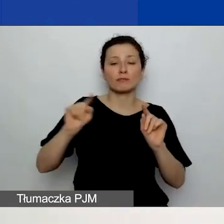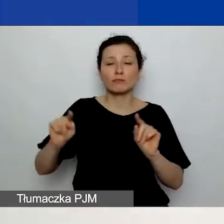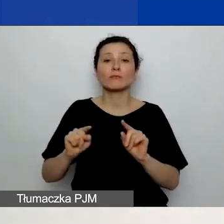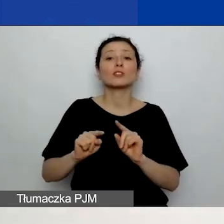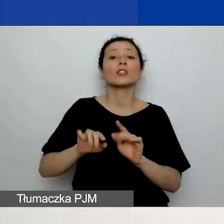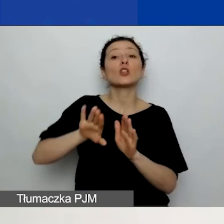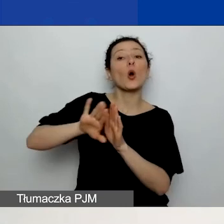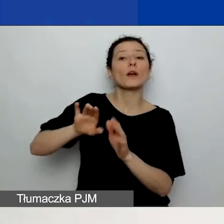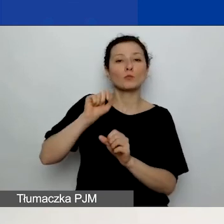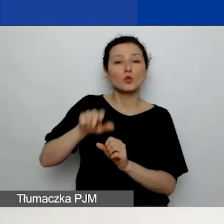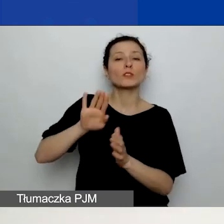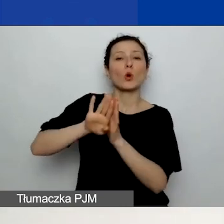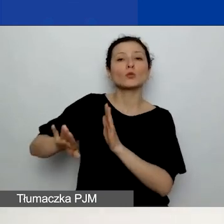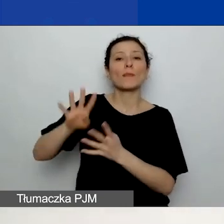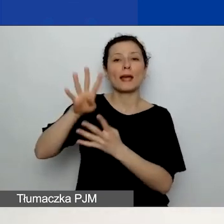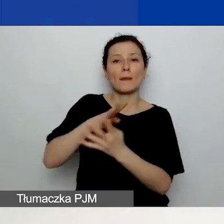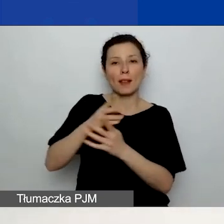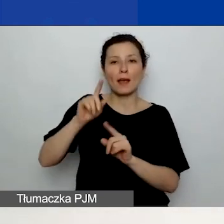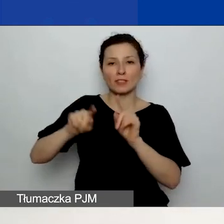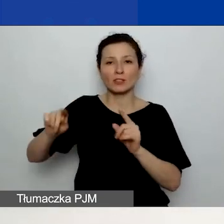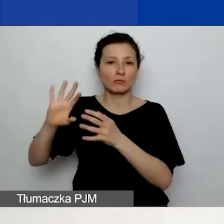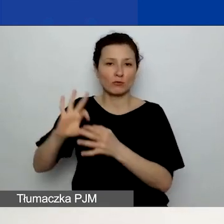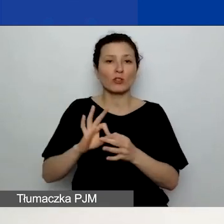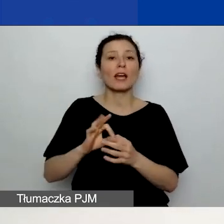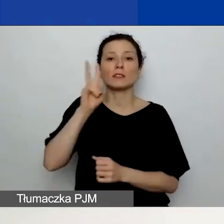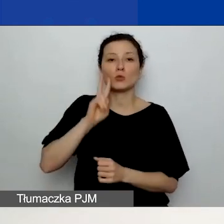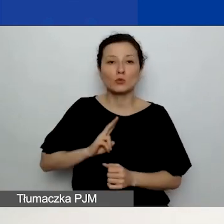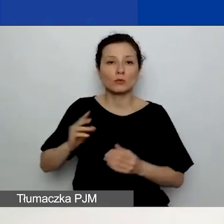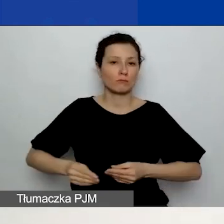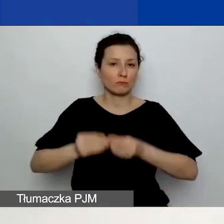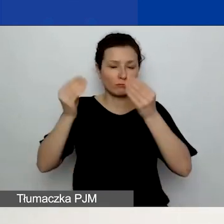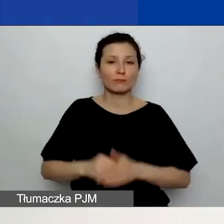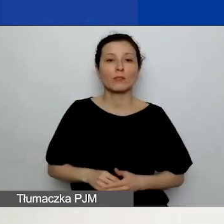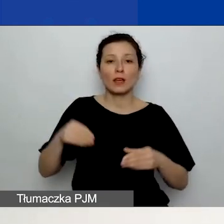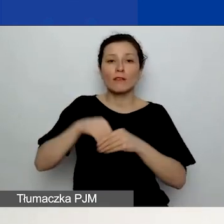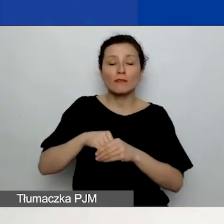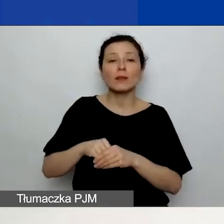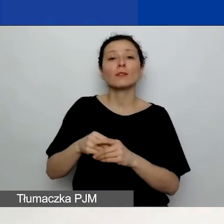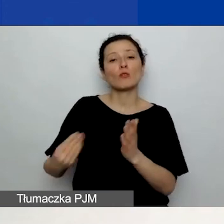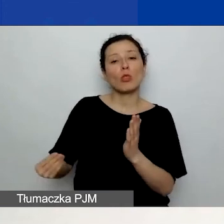dotycząca tylko rozwoju instytucjonalnego. Dodajecie również działania związane z rozwojem instytucjonalnym.